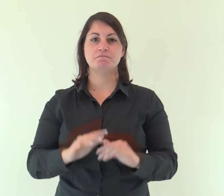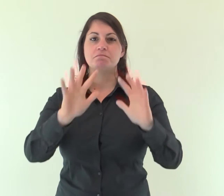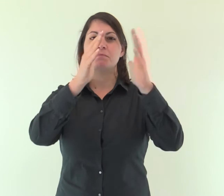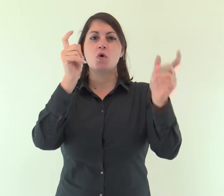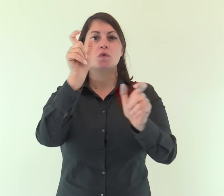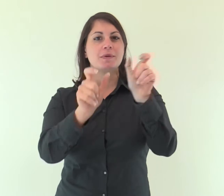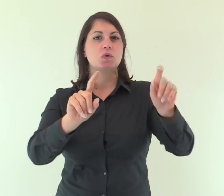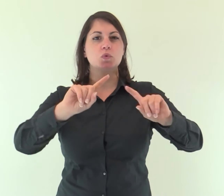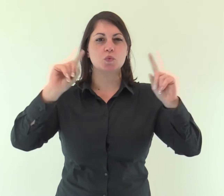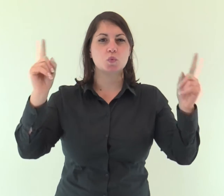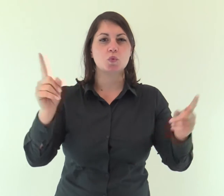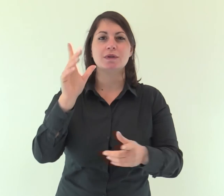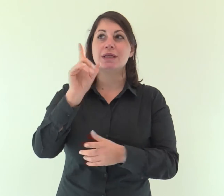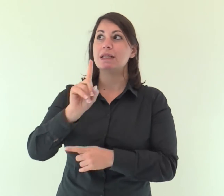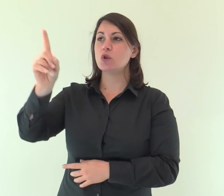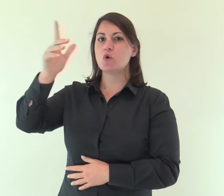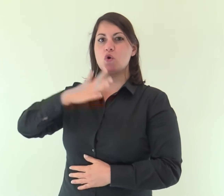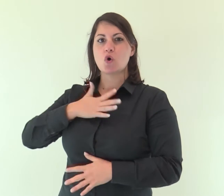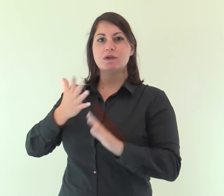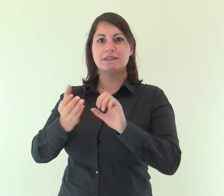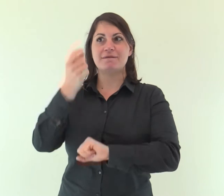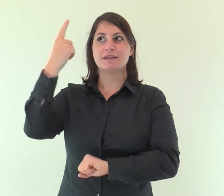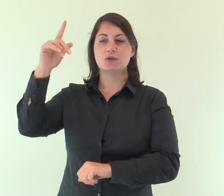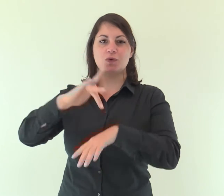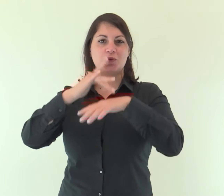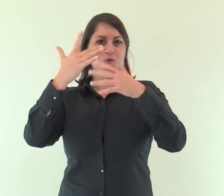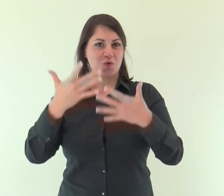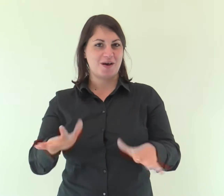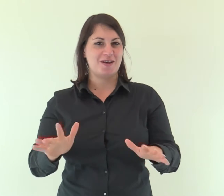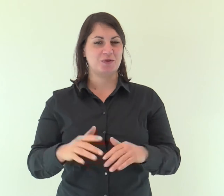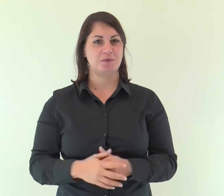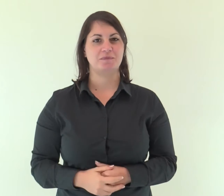Tutta la terra ha veduto la salvezza del nostro Dio.